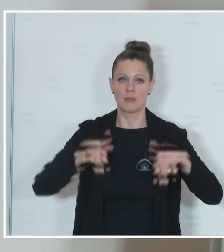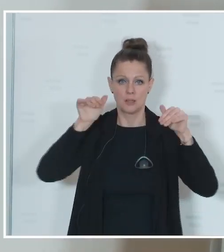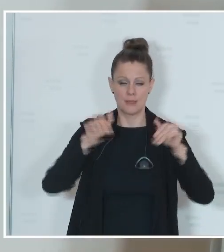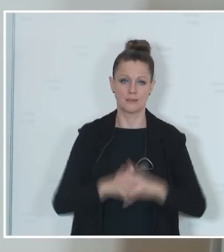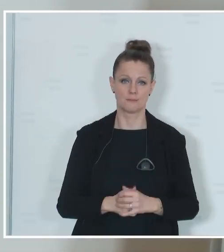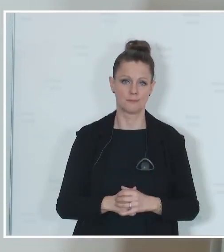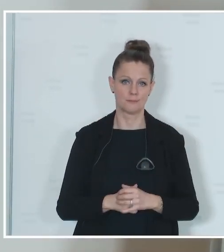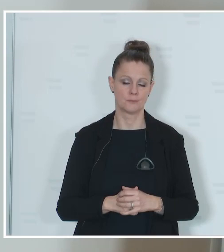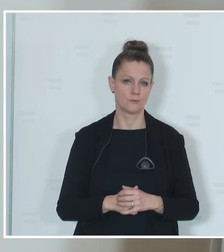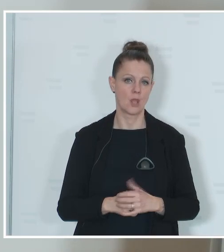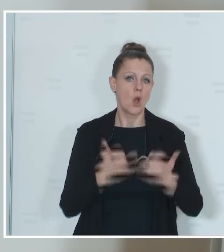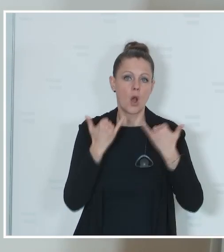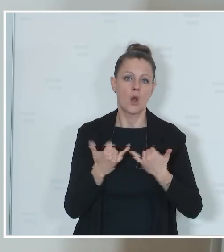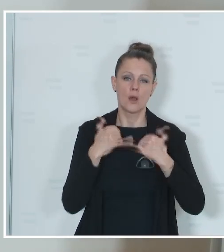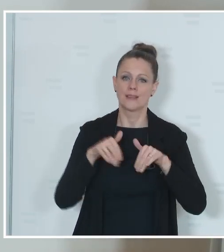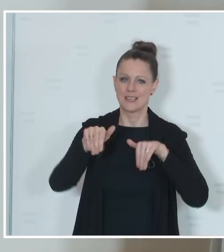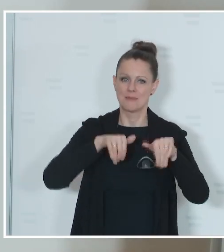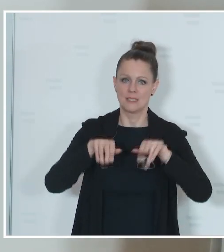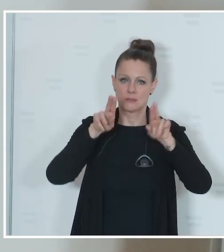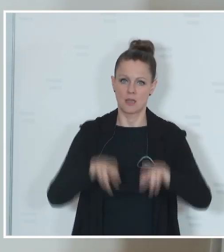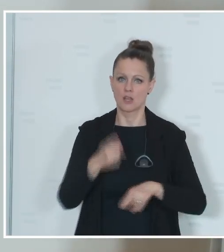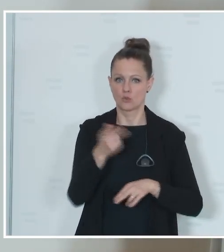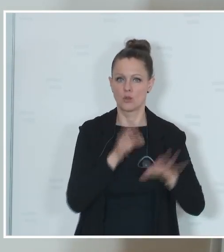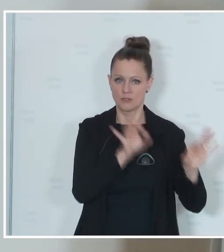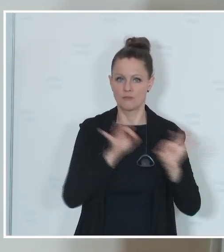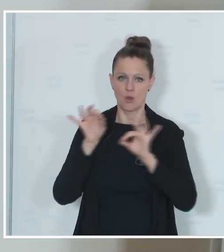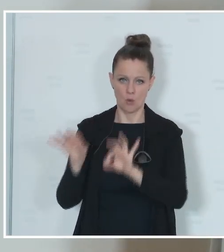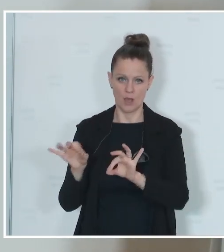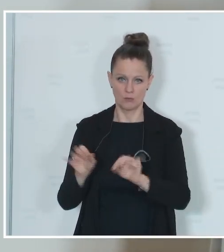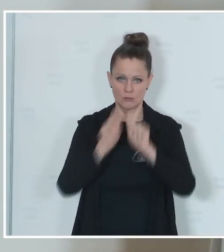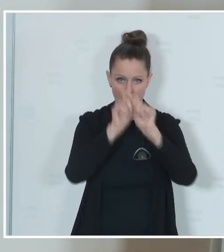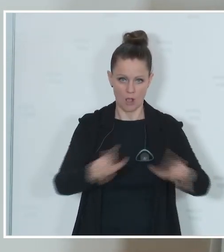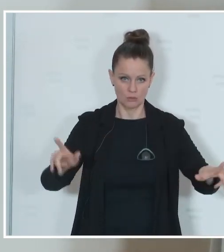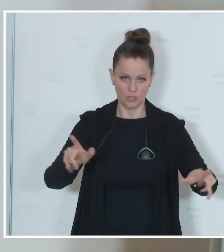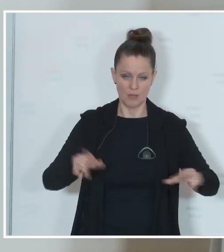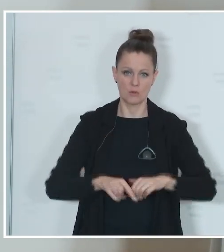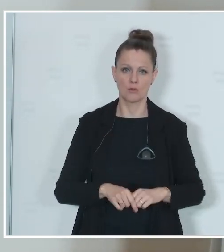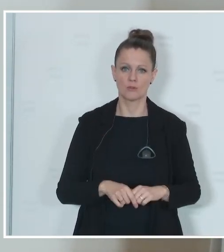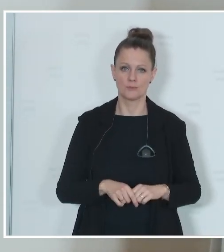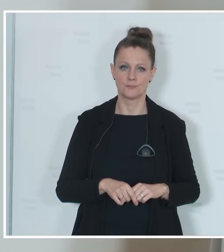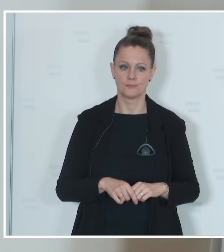im heutigen Ministerrat wird eben die Verordnung über die Ausschreibung der Wahl zum Europäischen